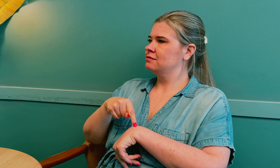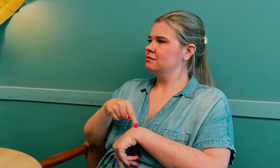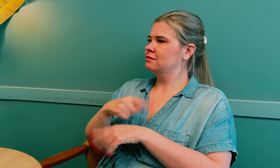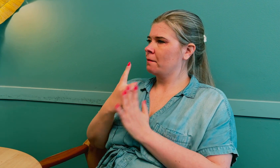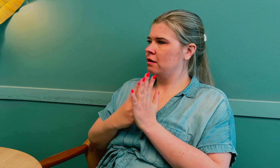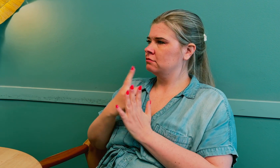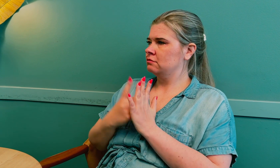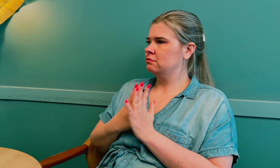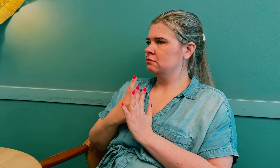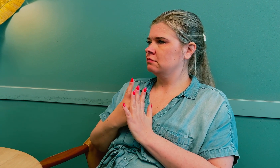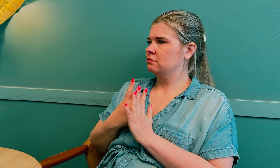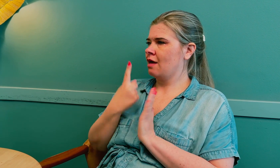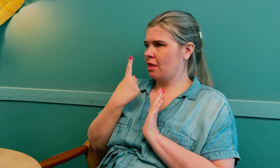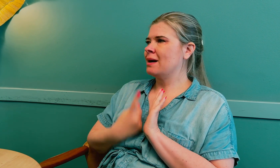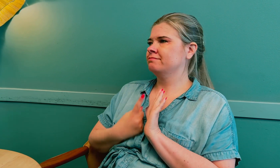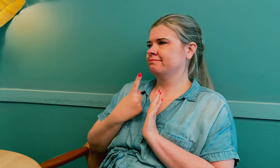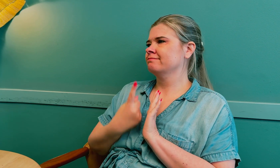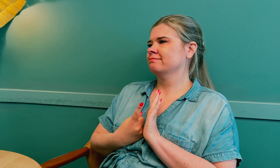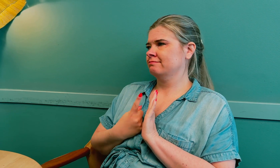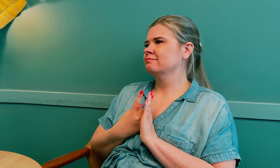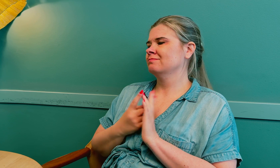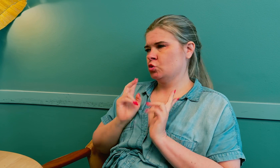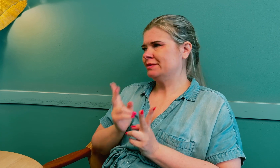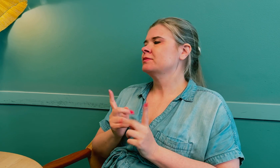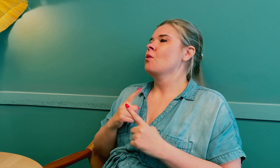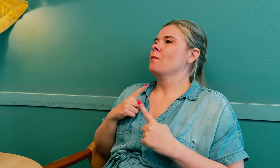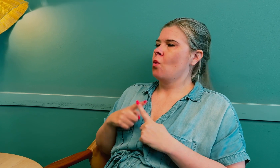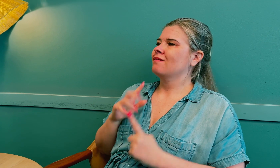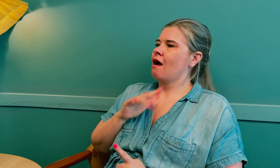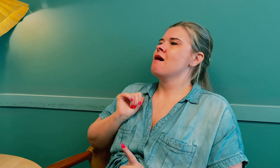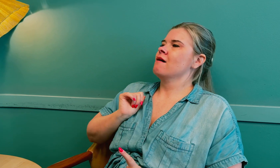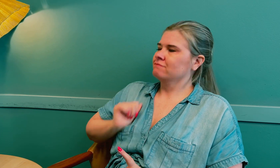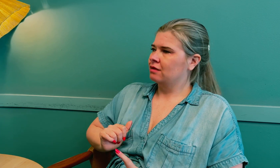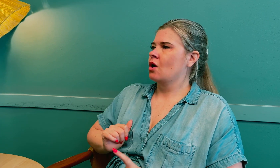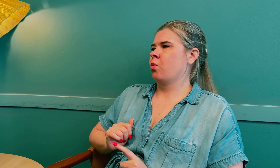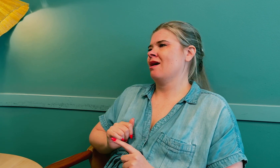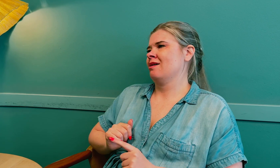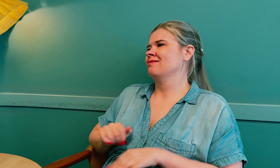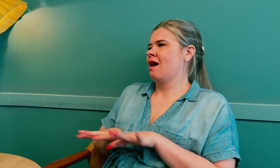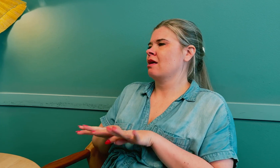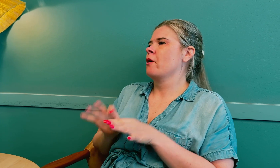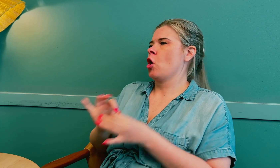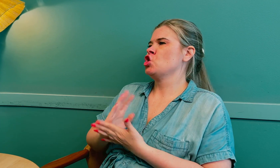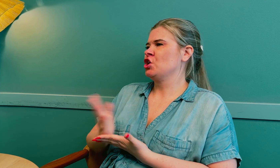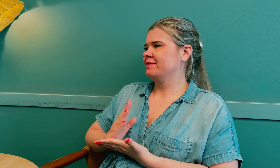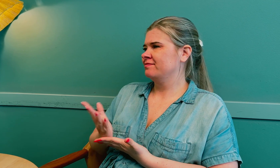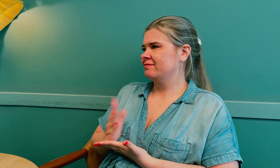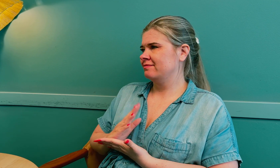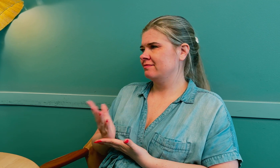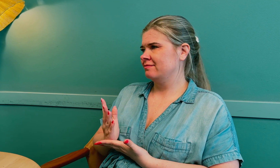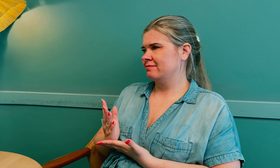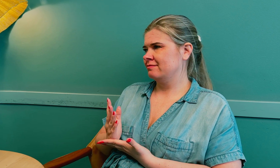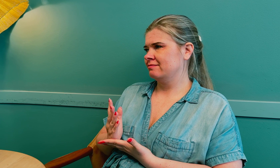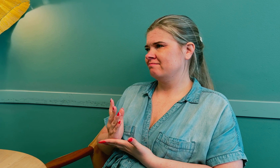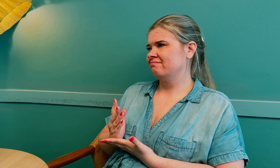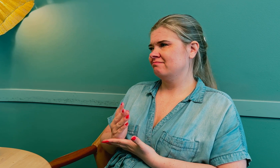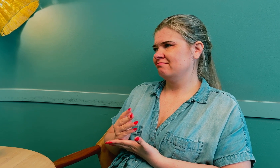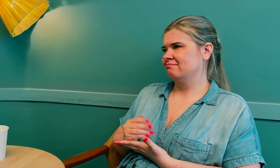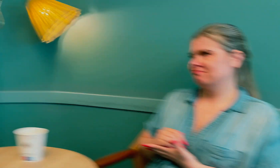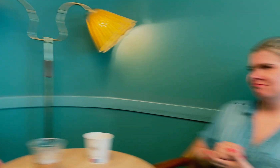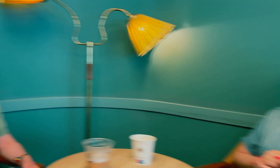En time, minst. De må også ta ansvar for å tilrettelegge for tolken.